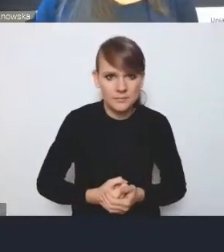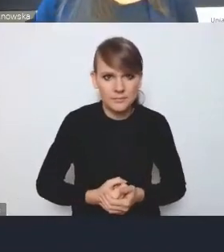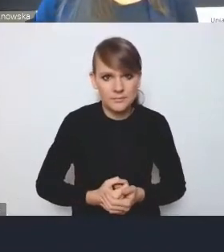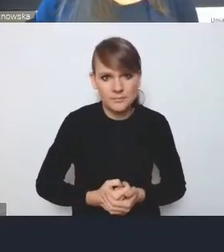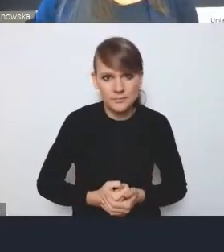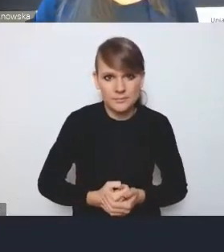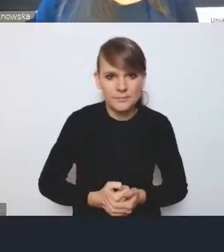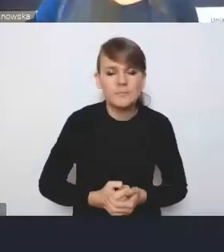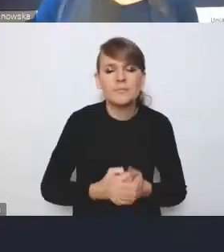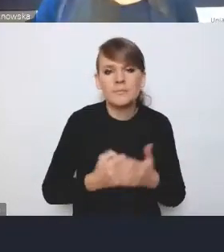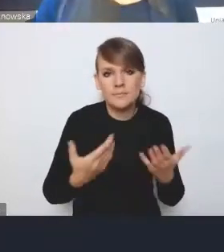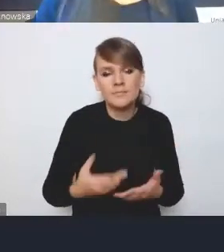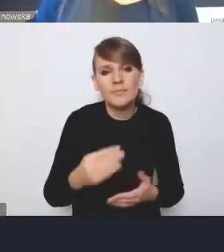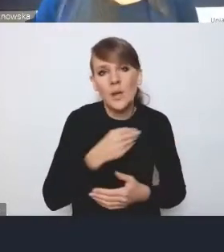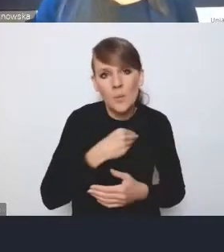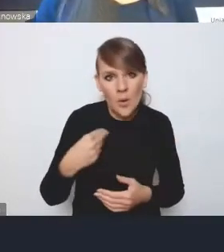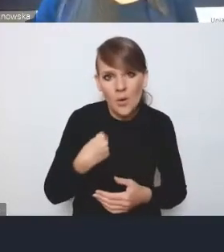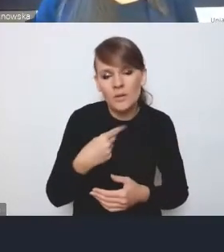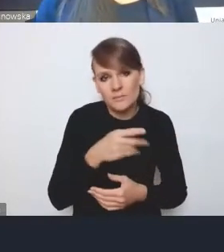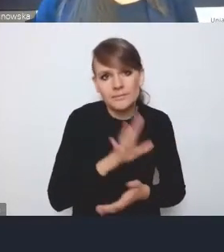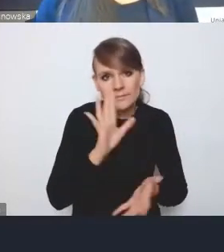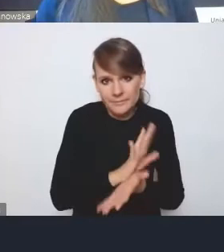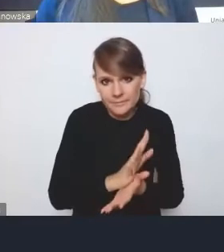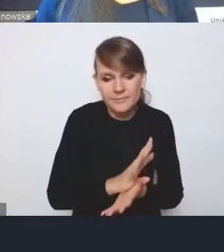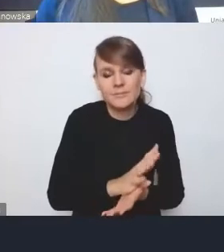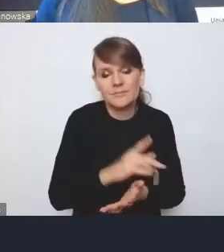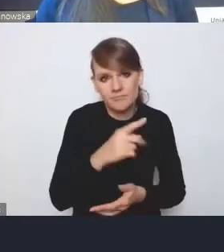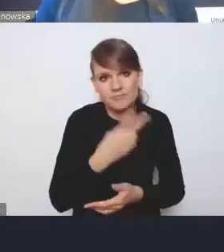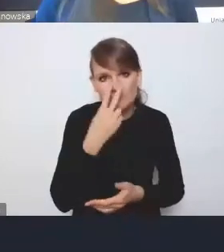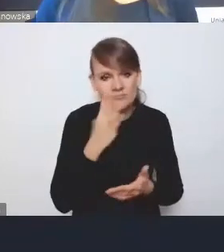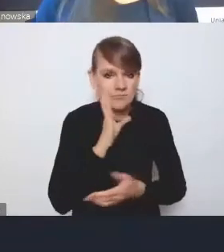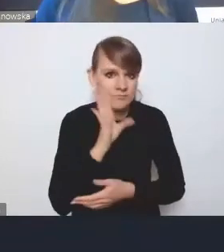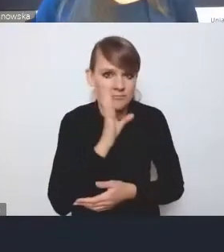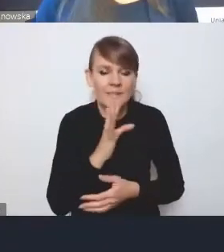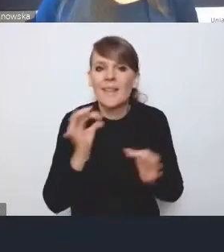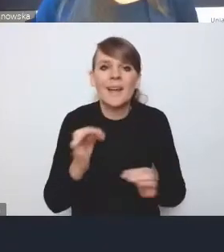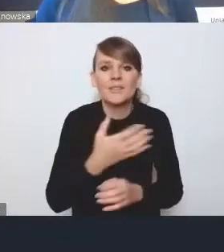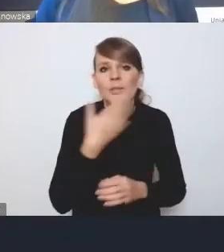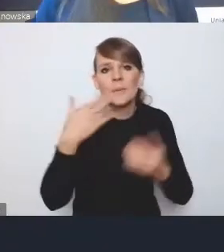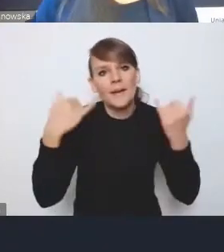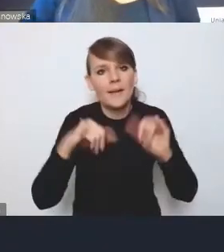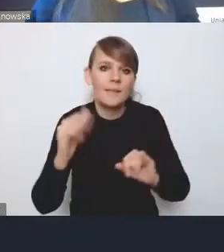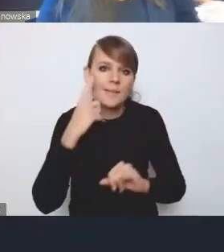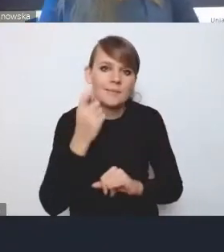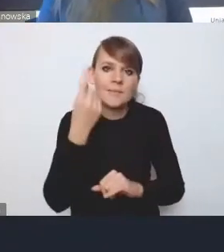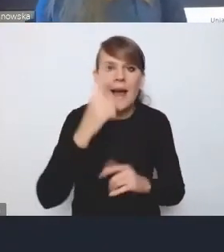To jest ta Polska resortowa, która wciąż trwa, bo na razie nikt nie wymyślił innej konstrukcji administracji rządowej,